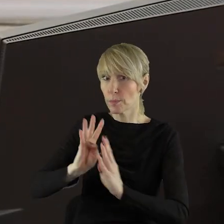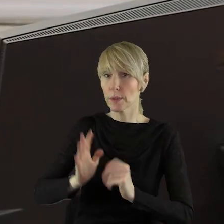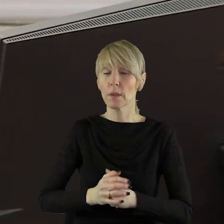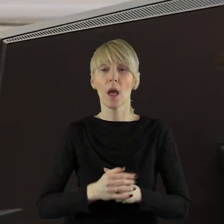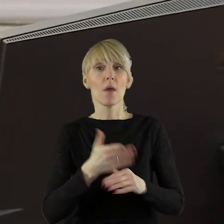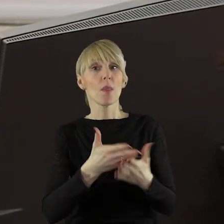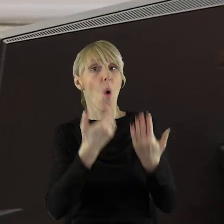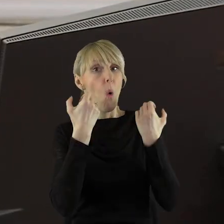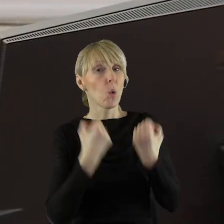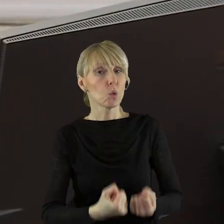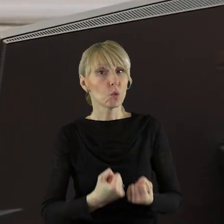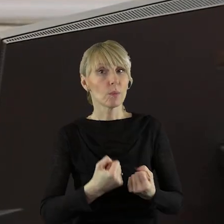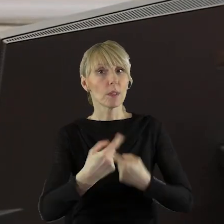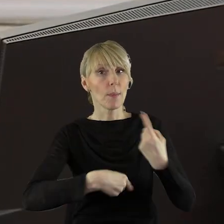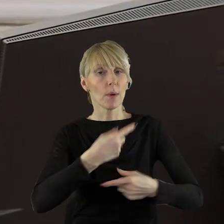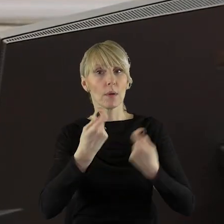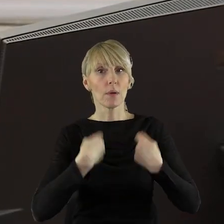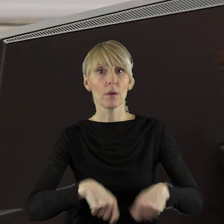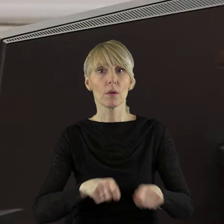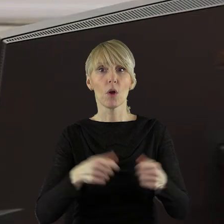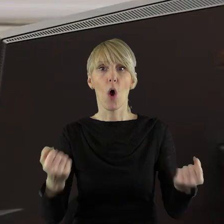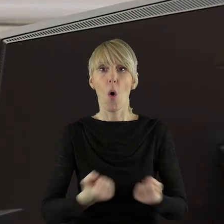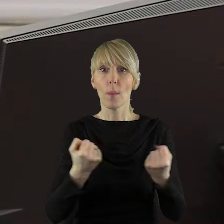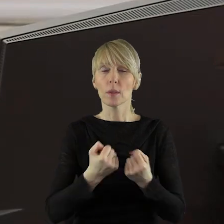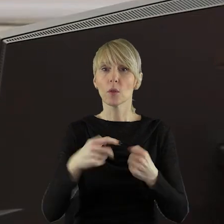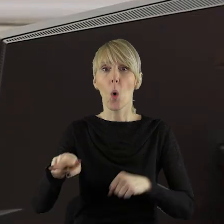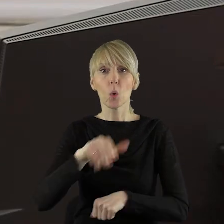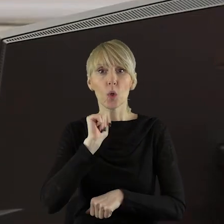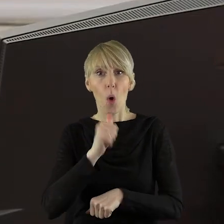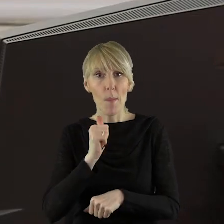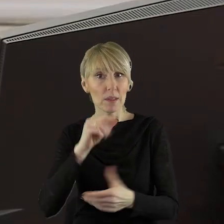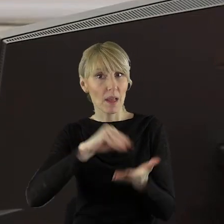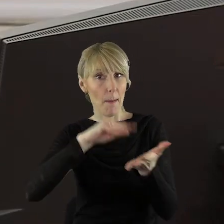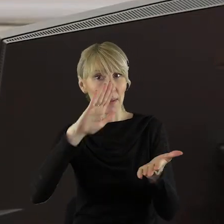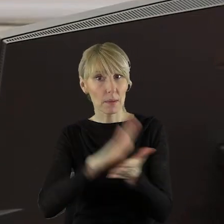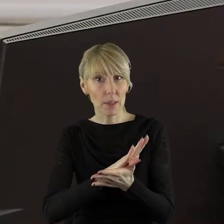Utrzymanie produkcji rolnej jest zapisane w traktacie o funkcjonowaniu Unii Europejskiej.